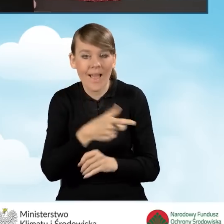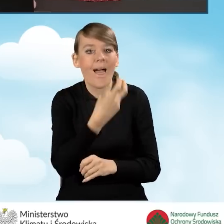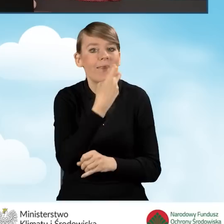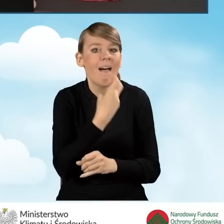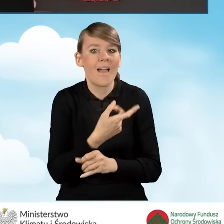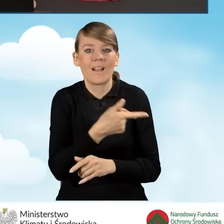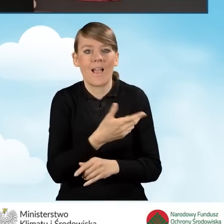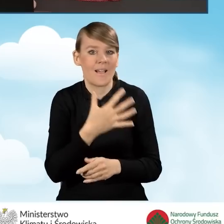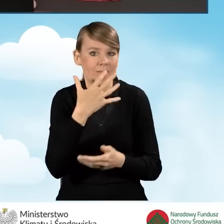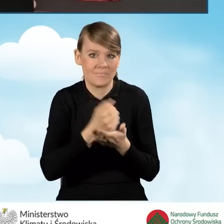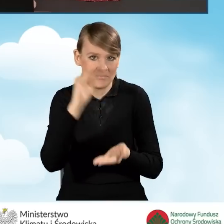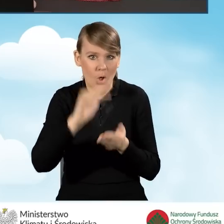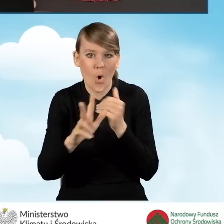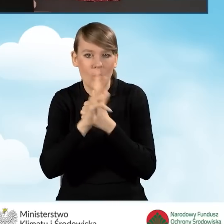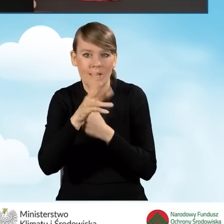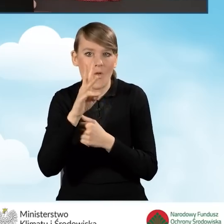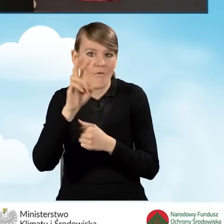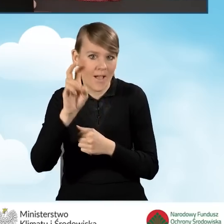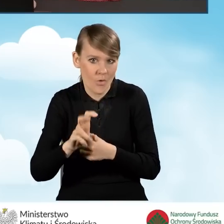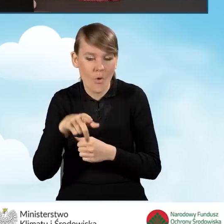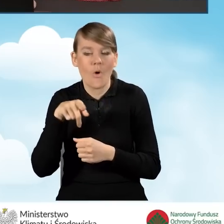do co najmniej 80 kWh na metr kwadratowy na rok,